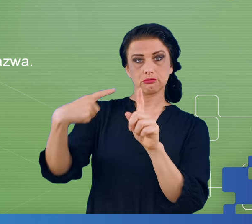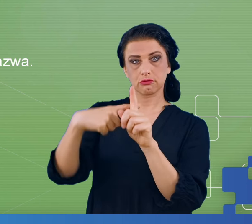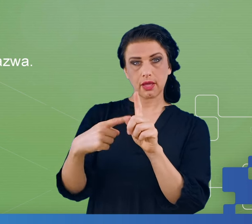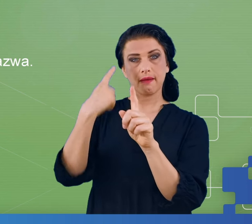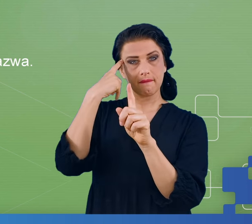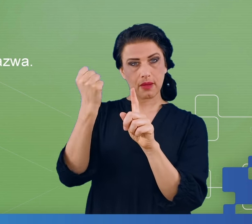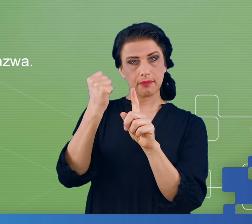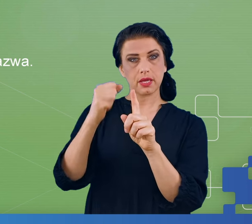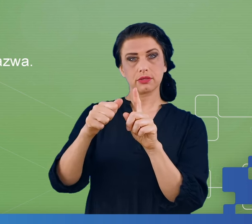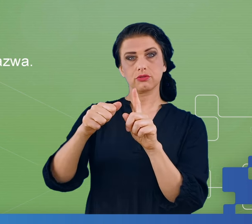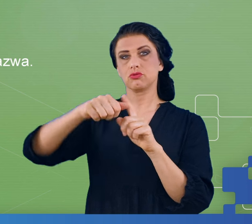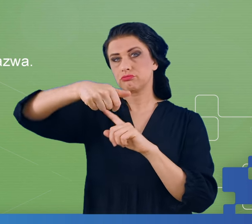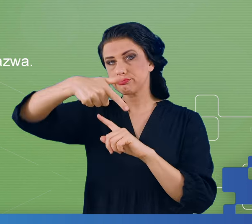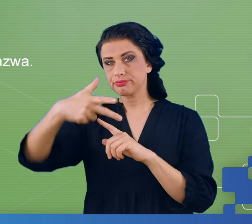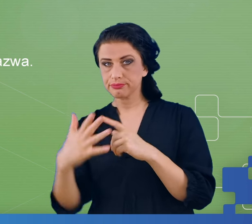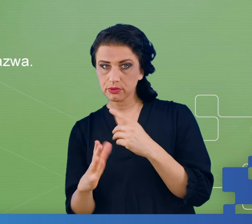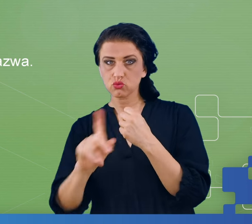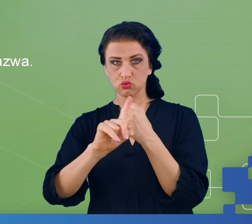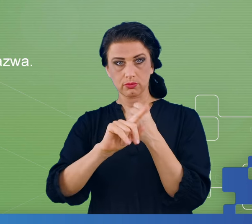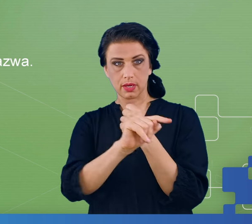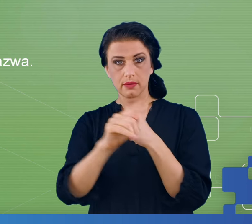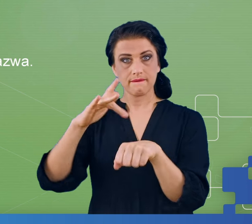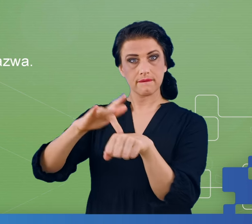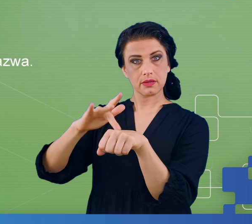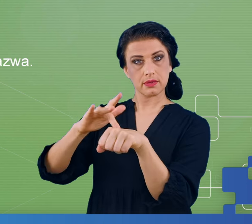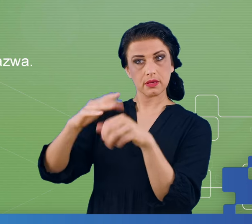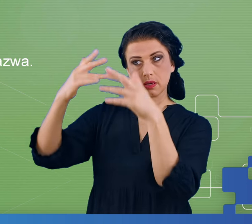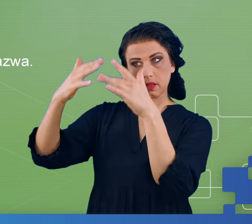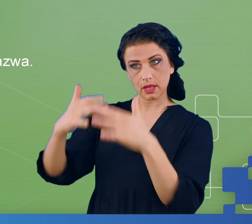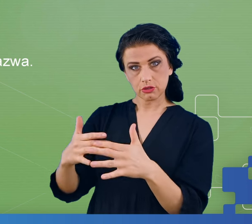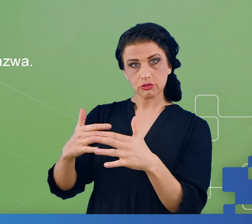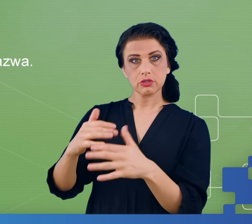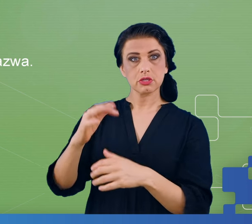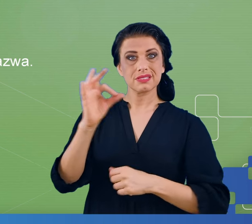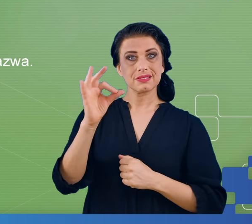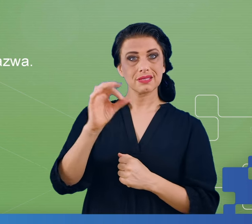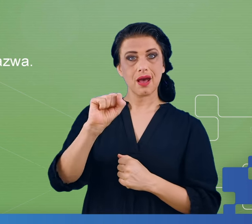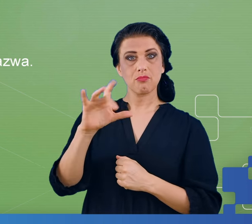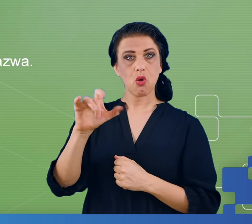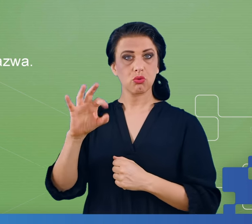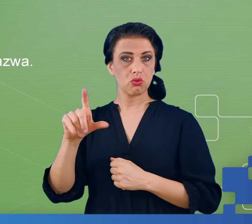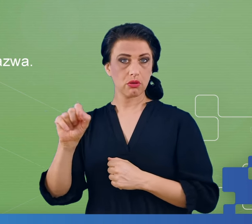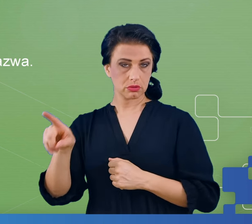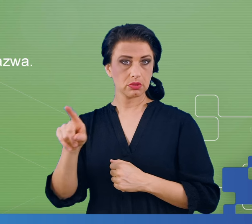zawsze do poprzednio uzyskanego wyniku oraz zliczać samogłoski. Sprawdziliśmy najpierw czy pacjenci wiedzą co to są